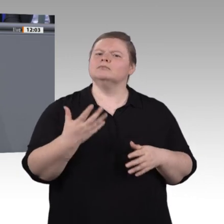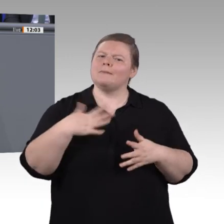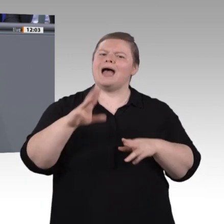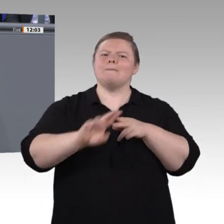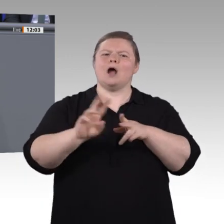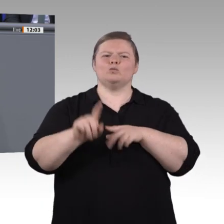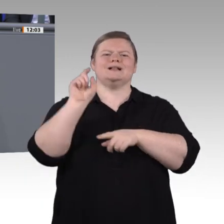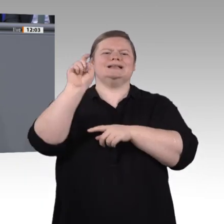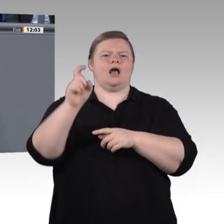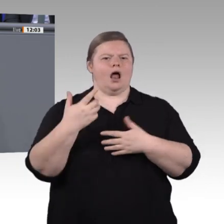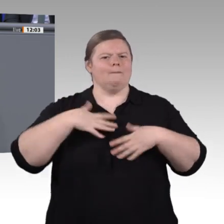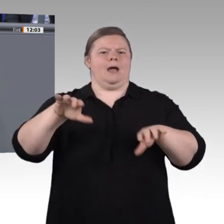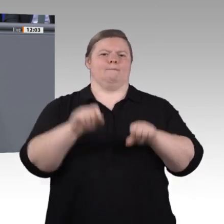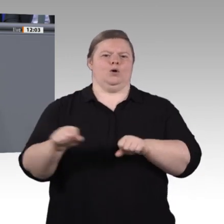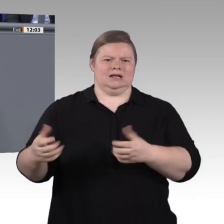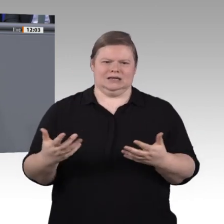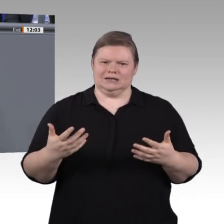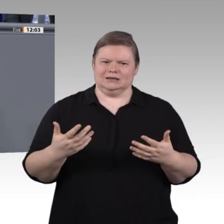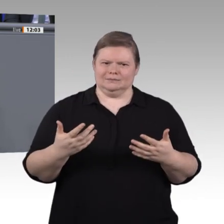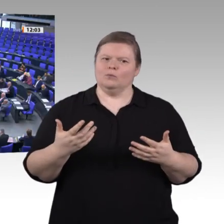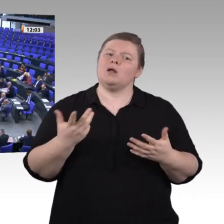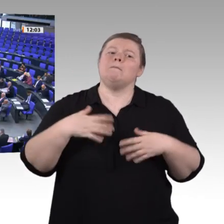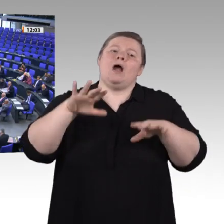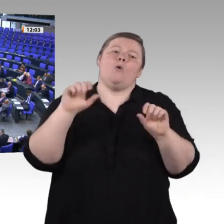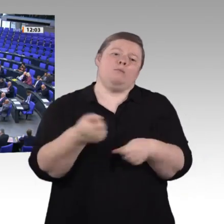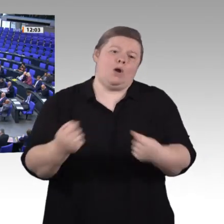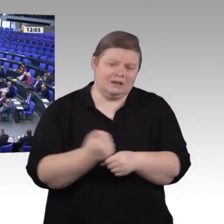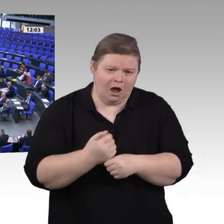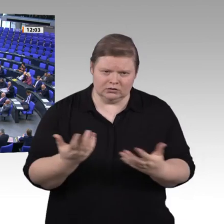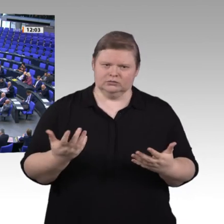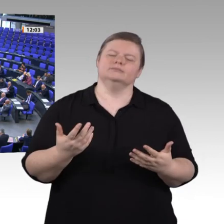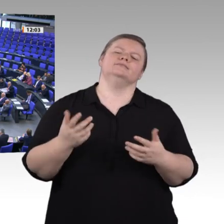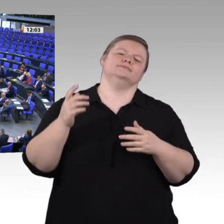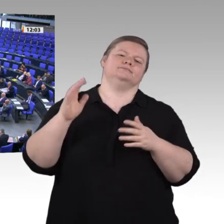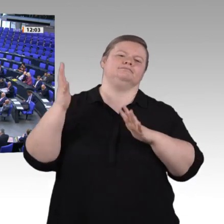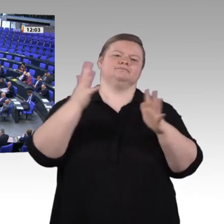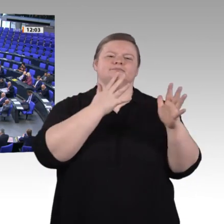können. Ich finde, wir haben da einiges zuwege gebracht. Wir werden uns auf dem